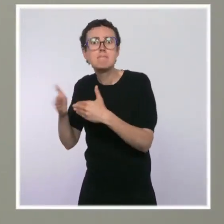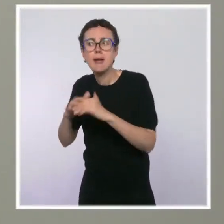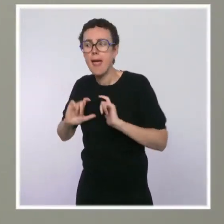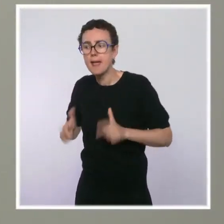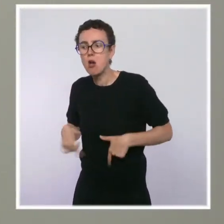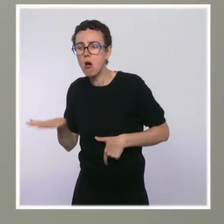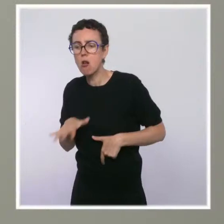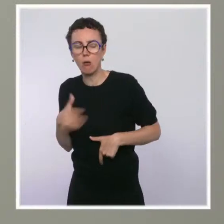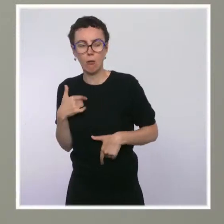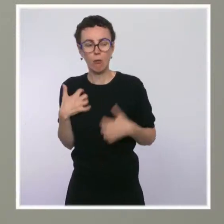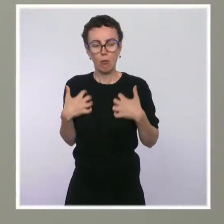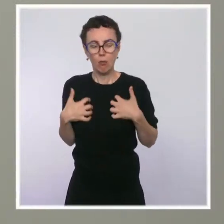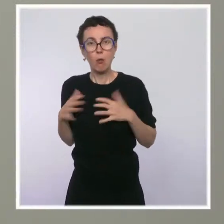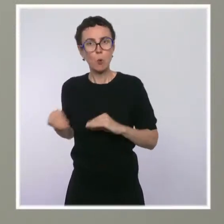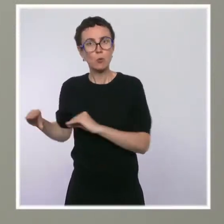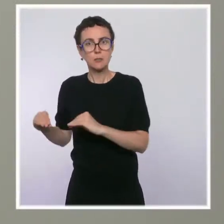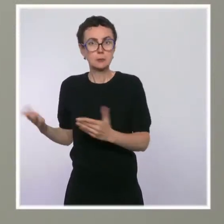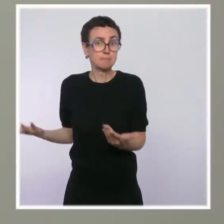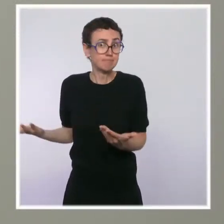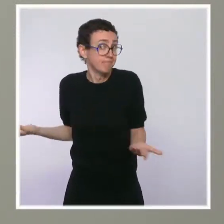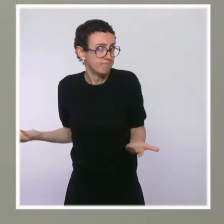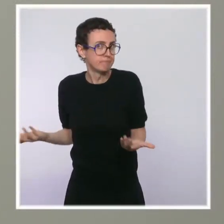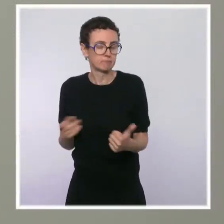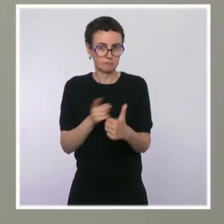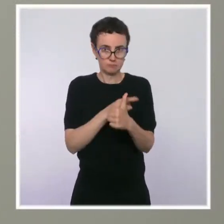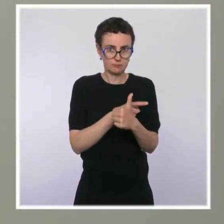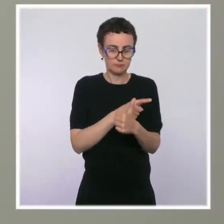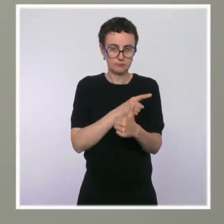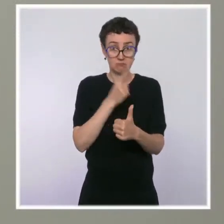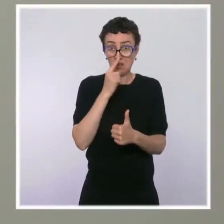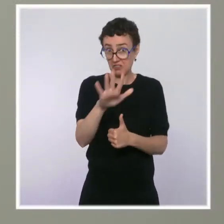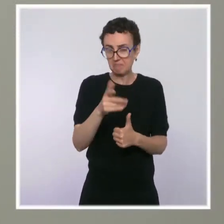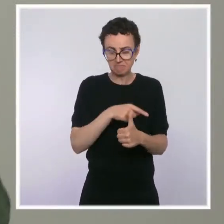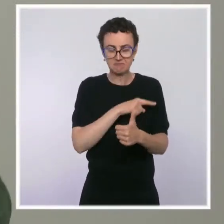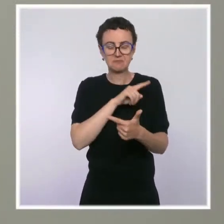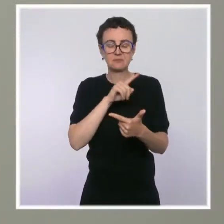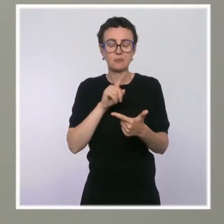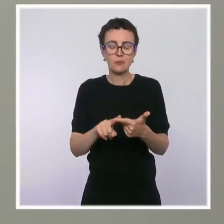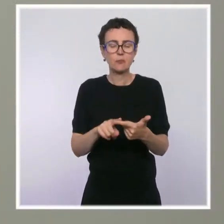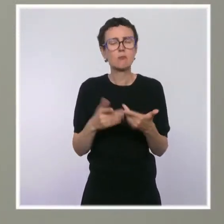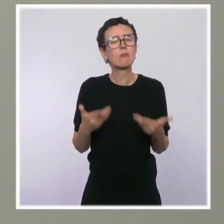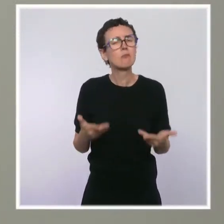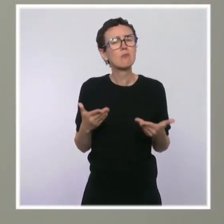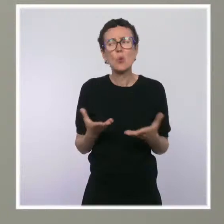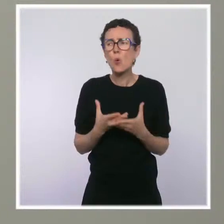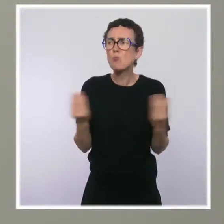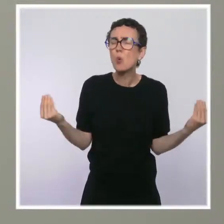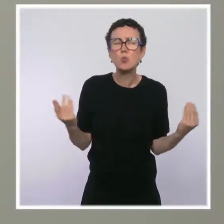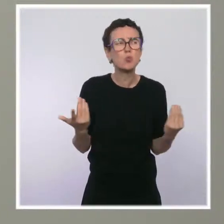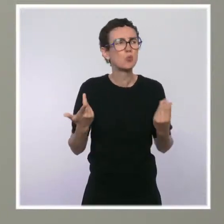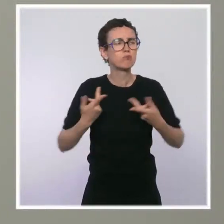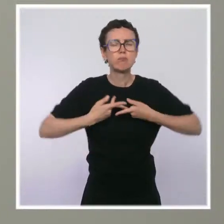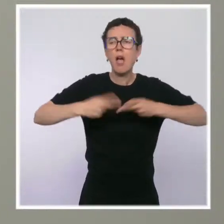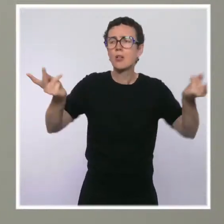Et deuxième question, il y a beaucoup de mesures qui sont annoncées en ce moment, et qui sont financées par le plan de relance post-Covid.